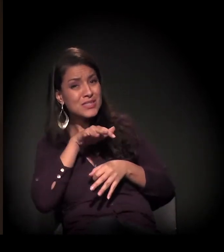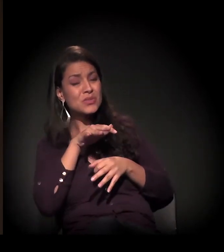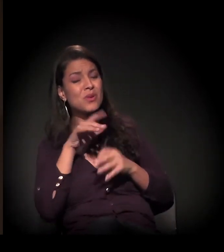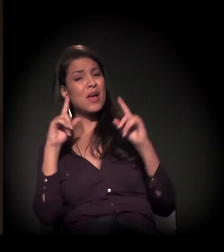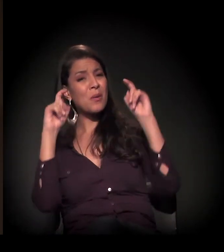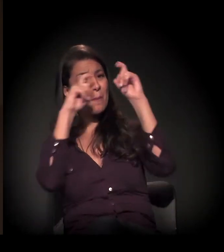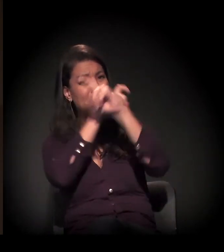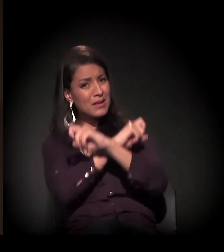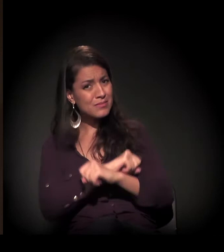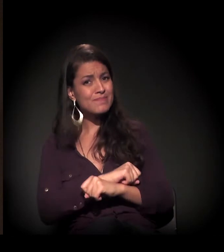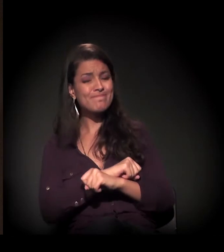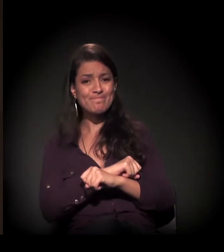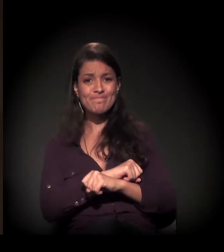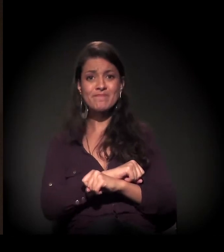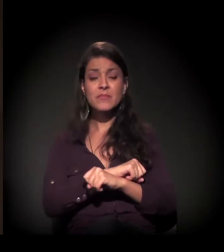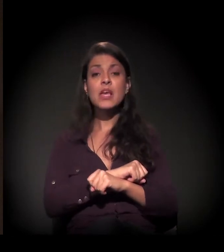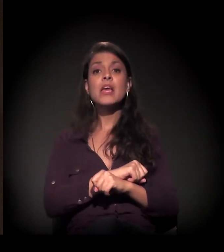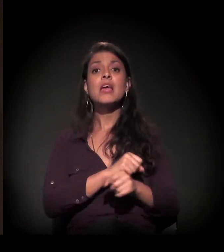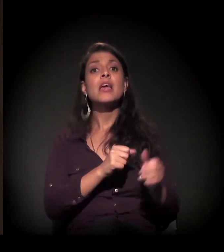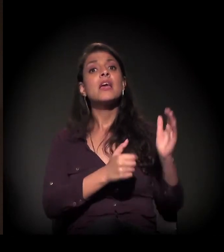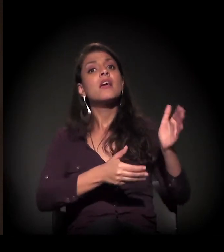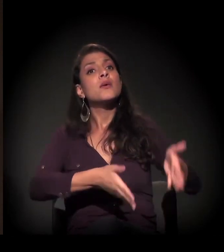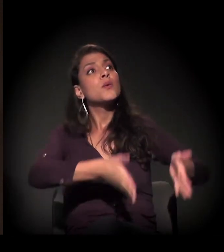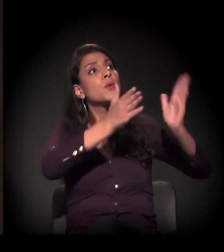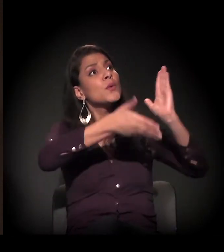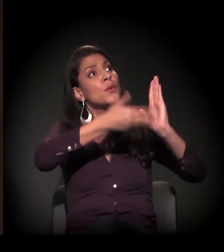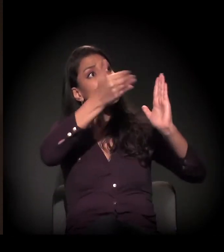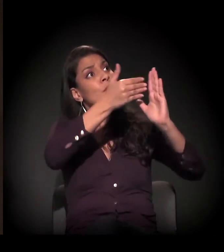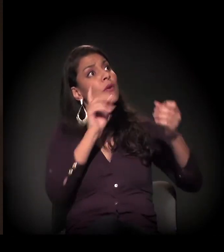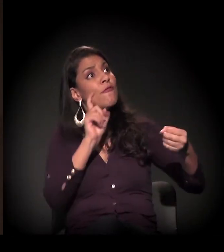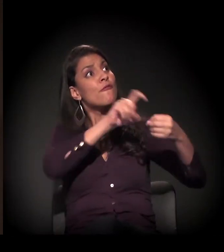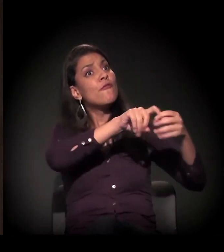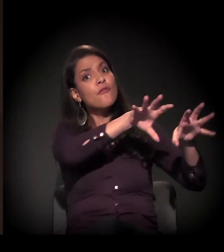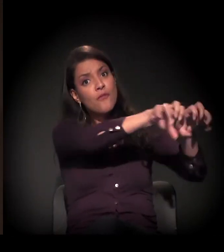E a ação de reintegração de posse está correndo a todo vapor.